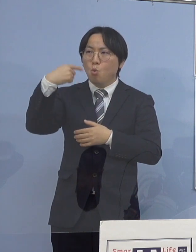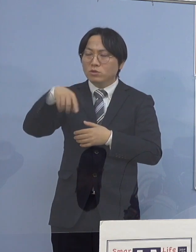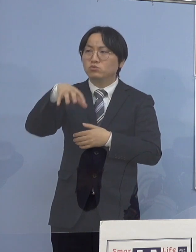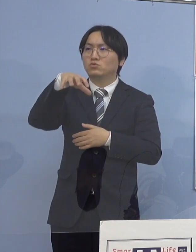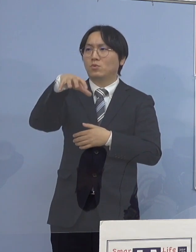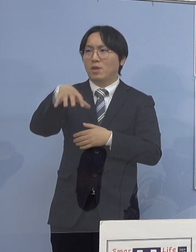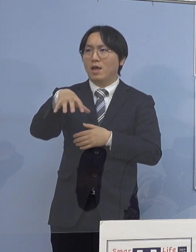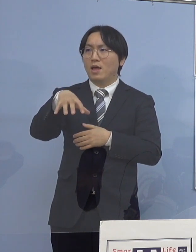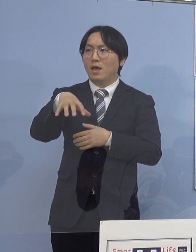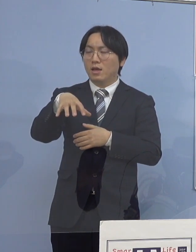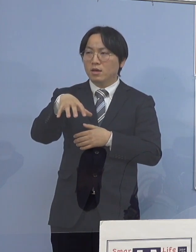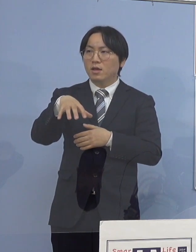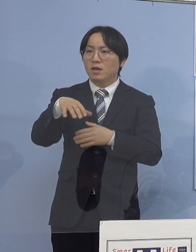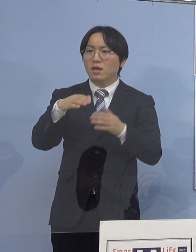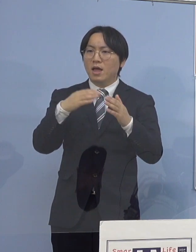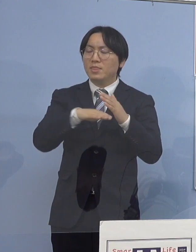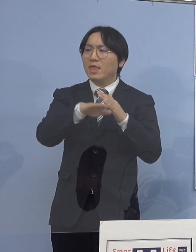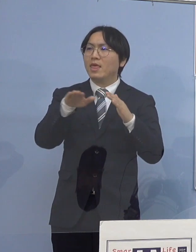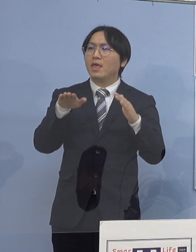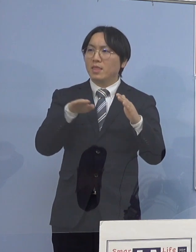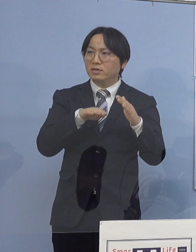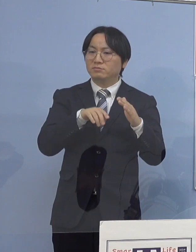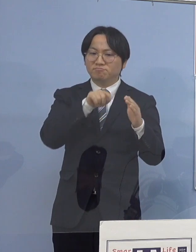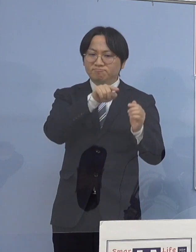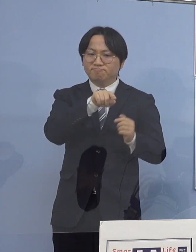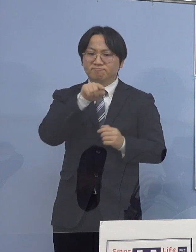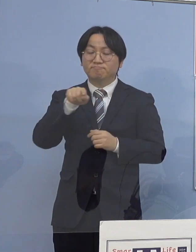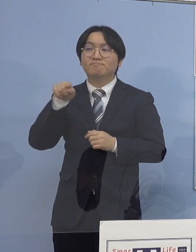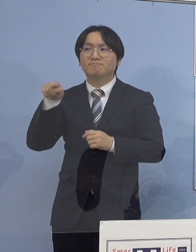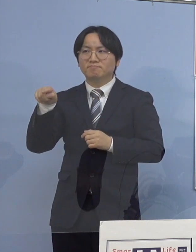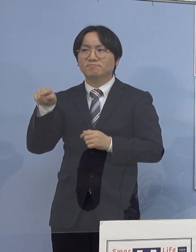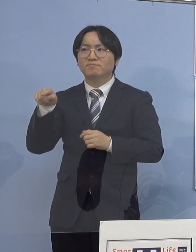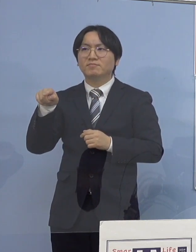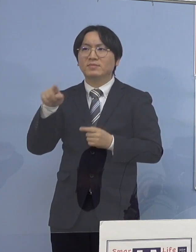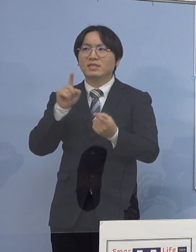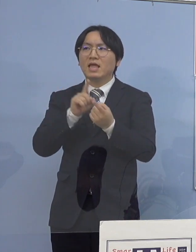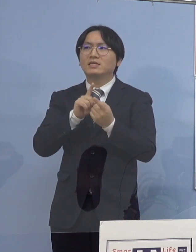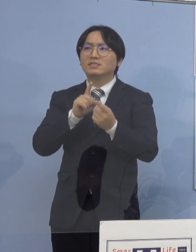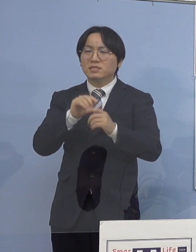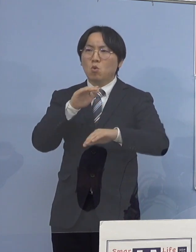それから家庭内感染 これらを抑えていかないと、なかなか難しい